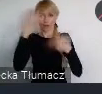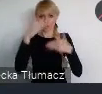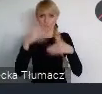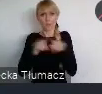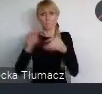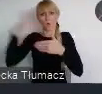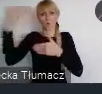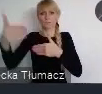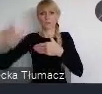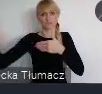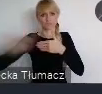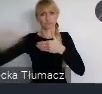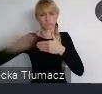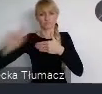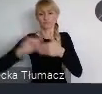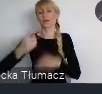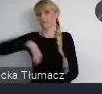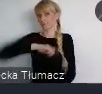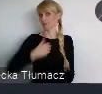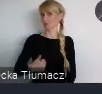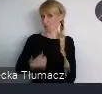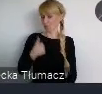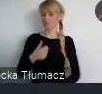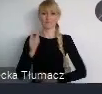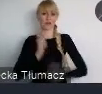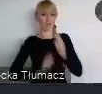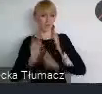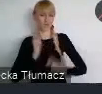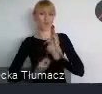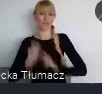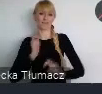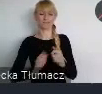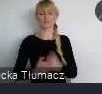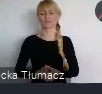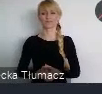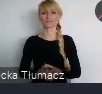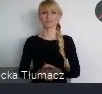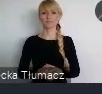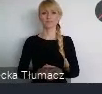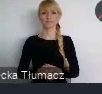Z czego jesteśmy dumni, zadowoleni i co sobie bardzo cenimy.